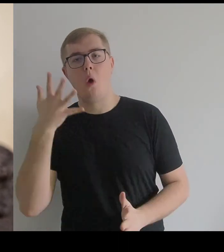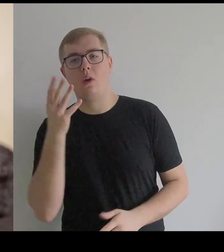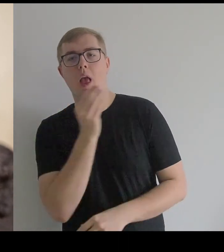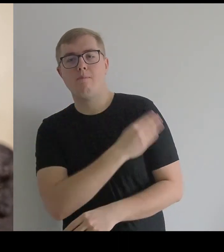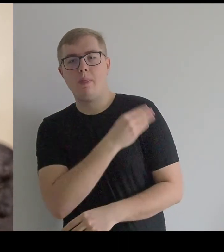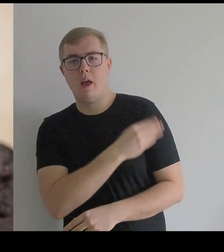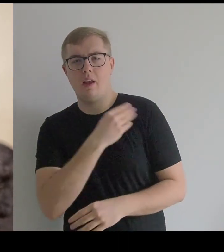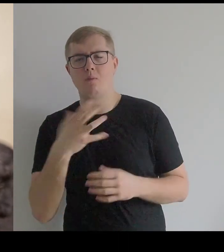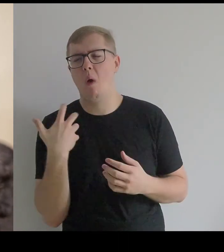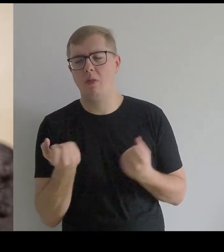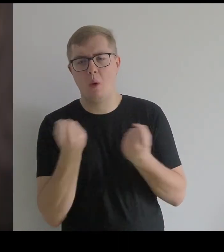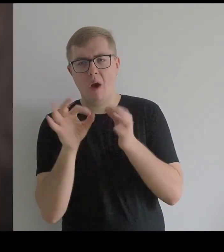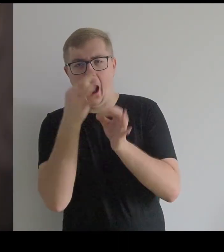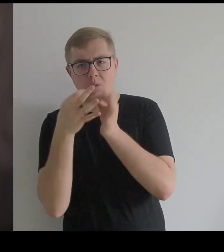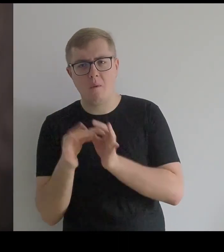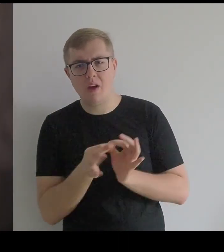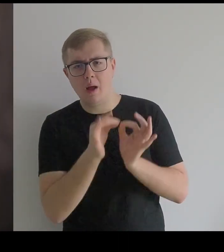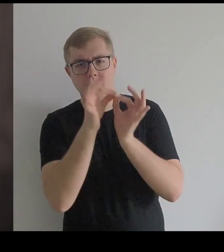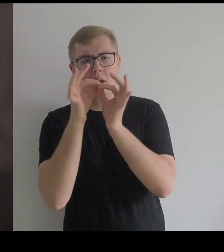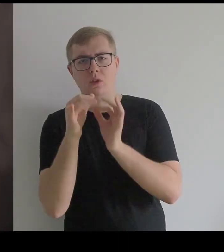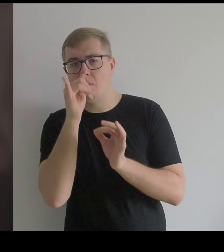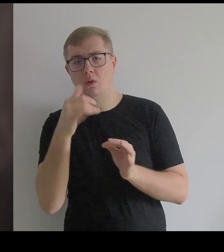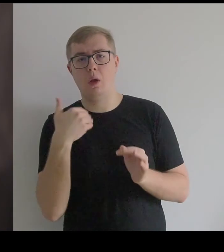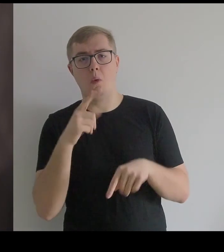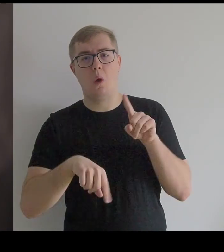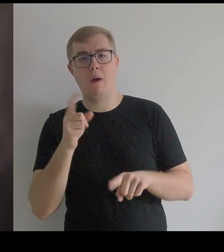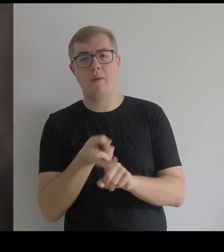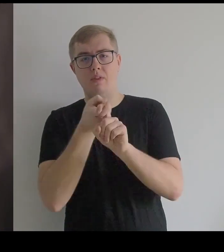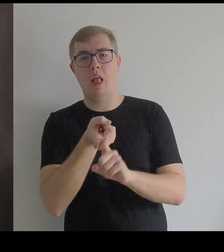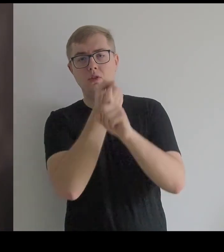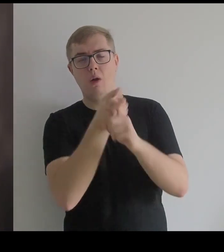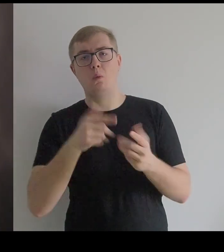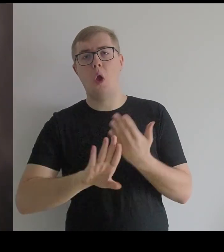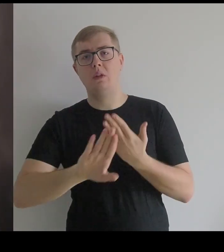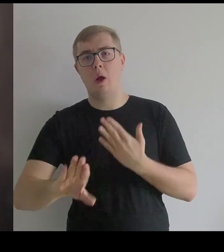Dlatego nie można było ich powiesić na wieszaku, tylko musiały leżeć w osobnych szufladach.